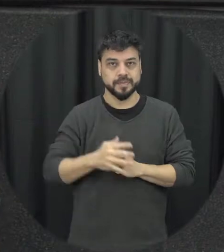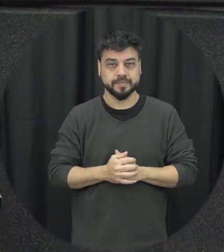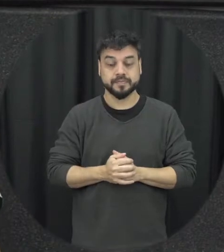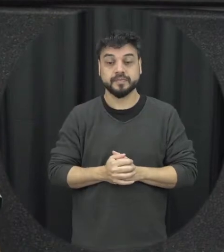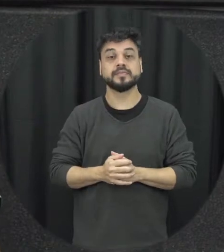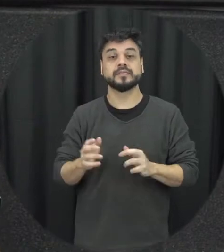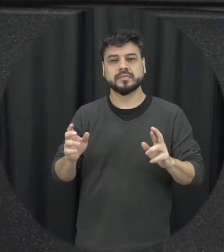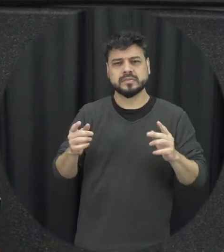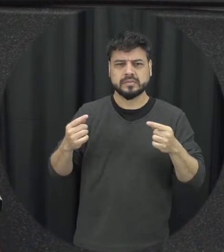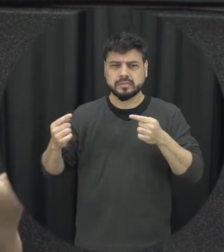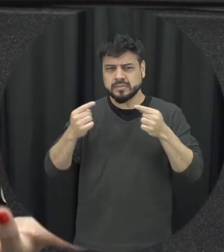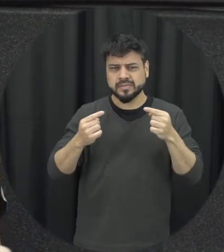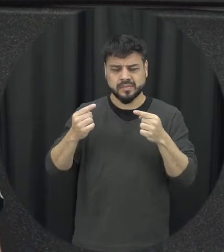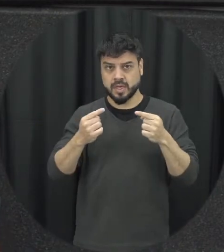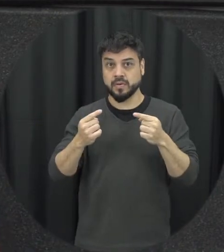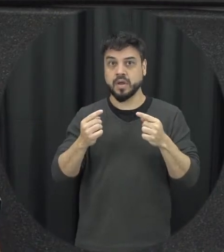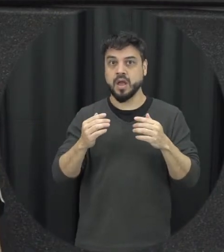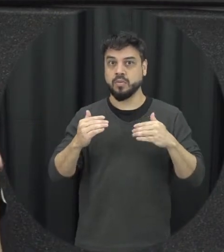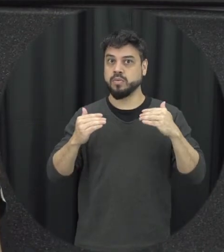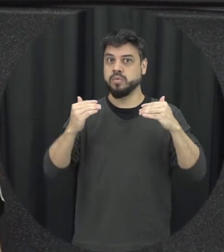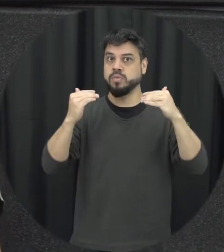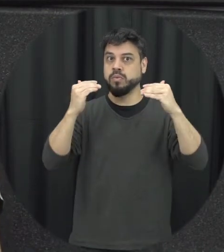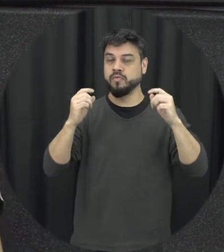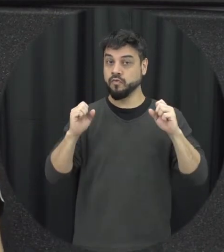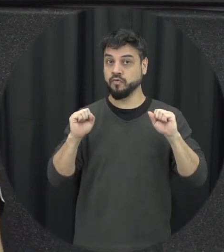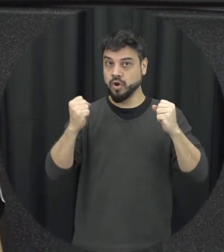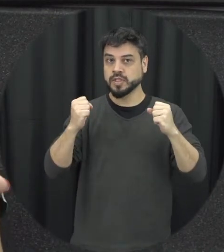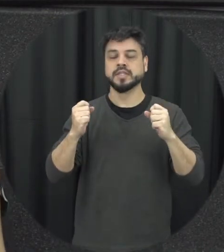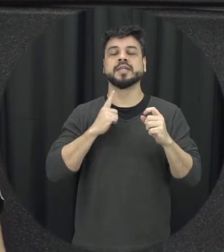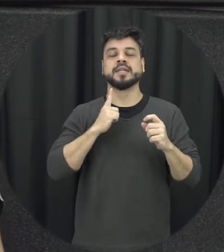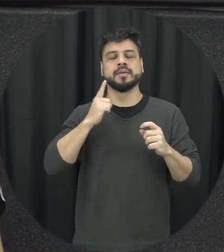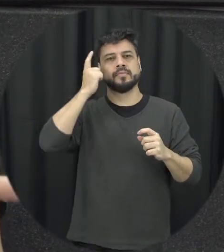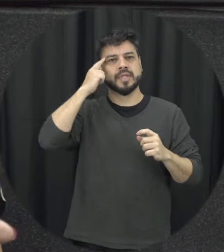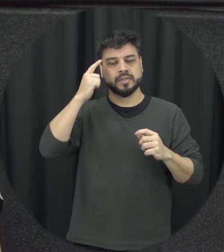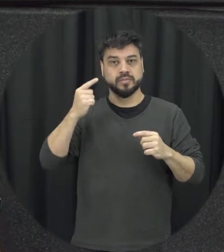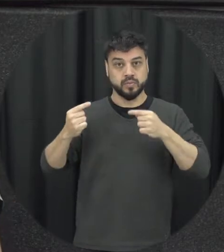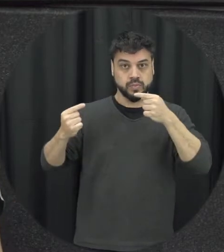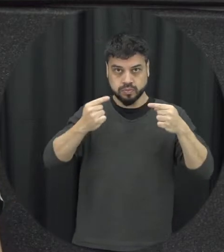vão acontecendo e quando essas pressões elas vão acontecendo que é o primeiro o outro aí do ciclo